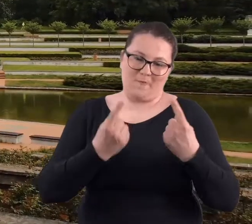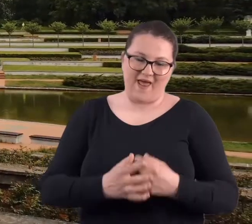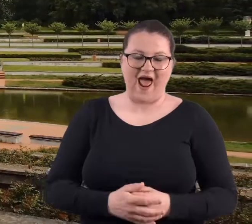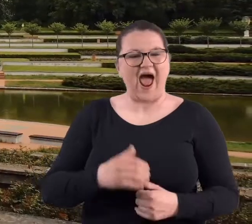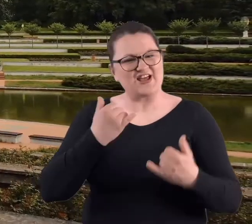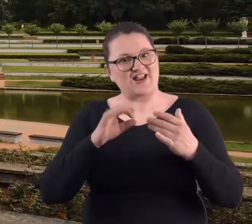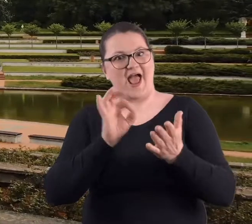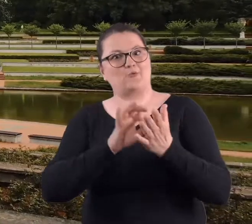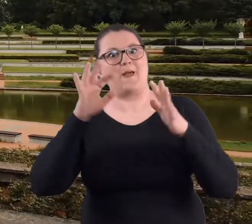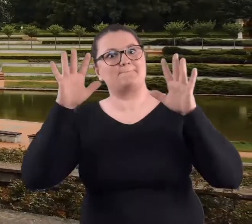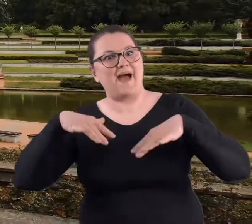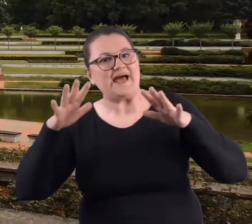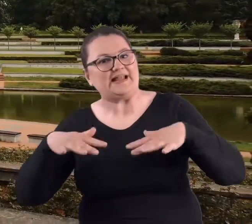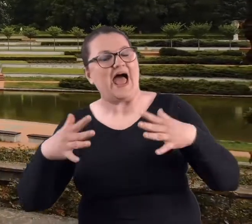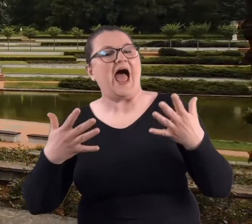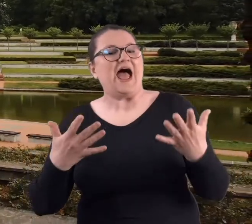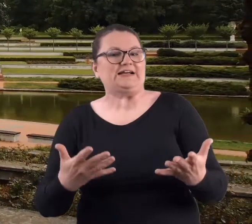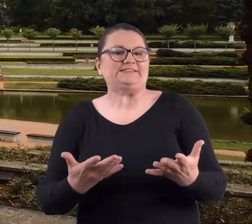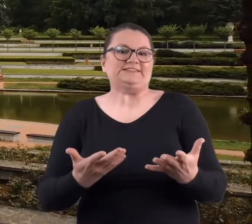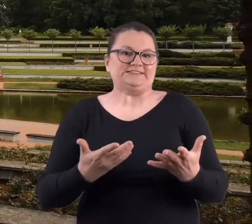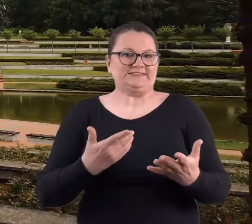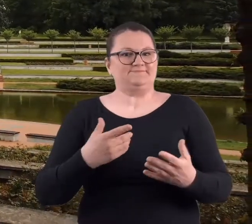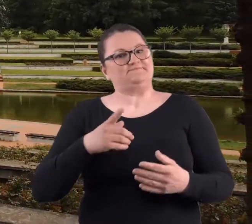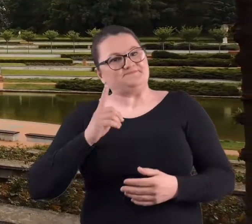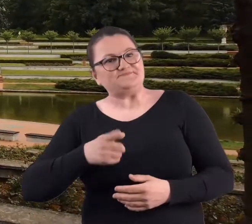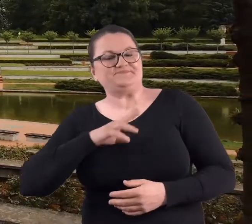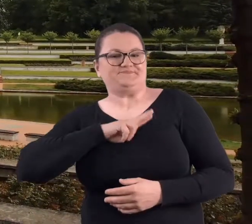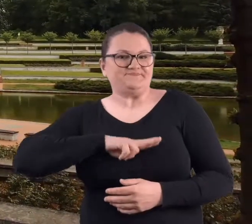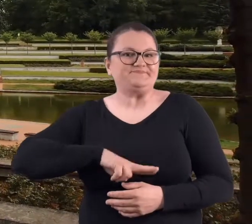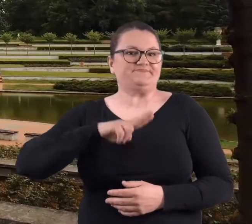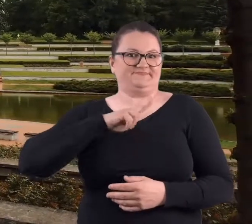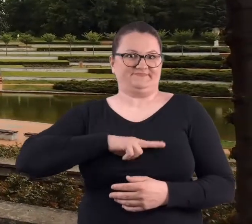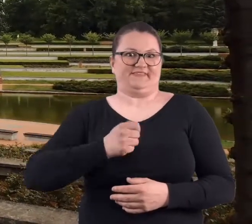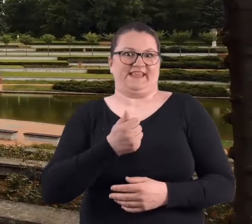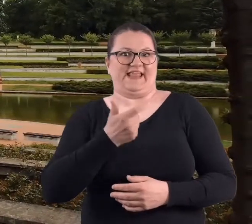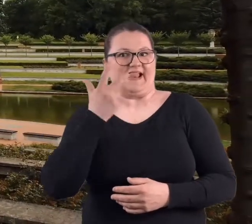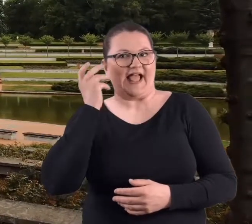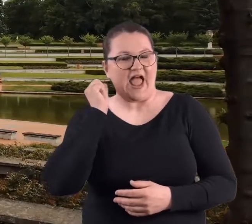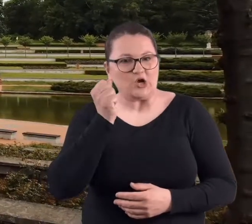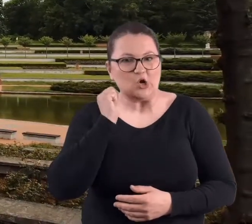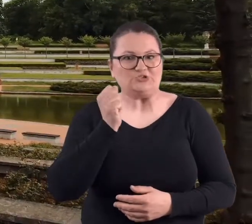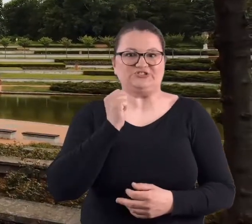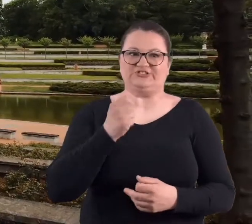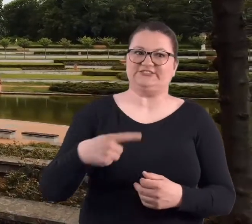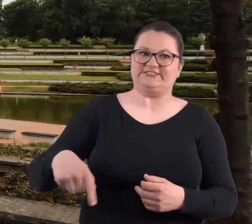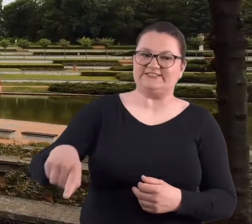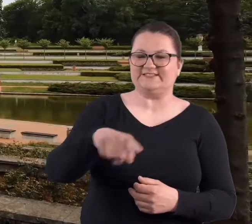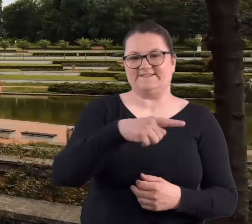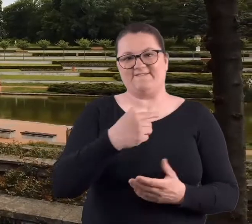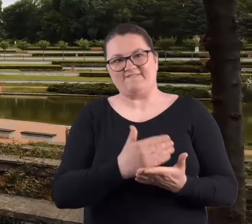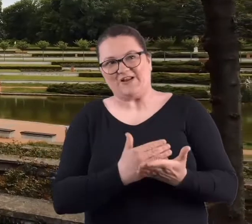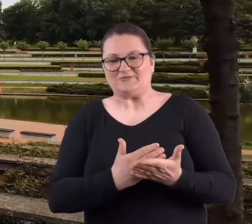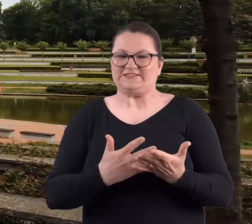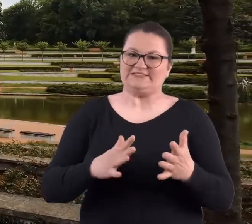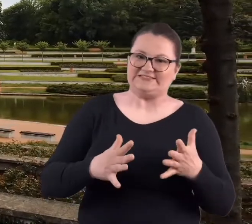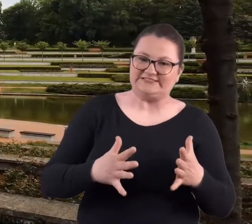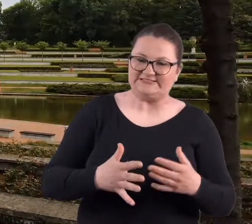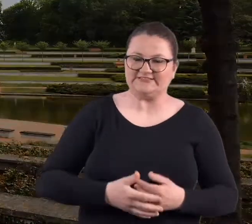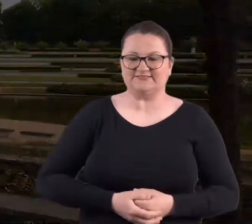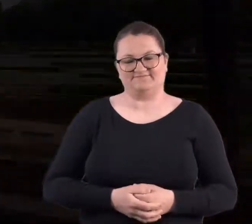No gorzej, jeżeli trafiło się na deszczową pogodę, no bo wtedy trzeba było przebrnąć jakoś te parę godzin w niezbyt fajnych warunkach.